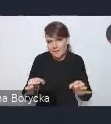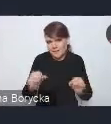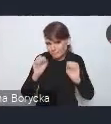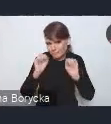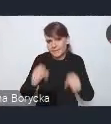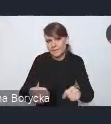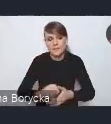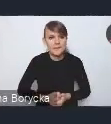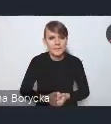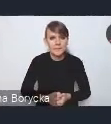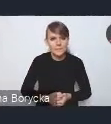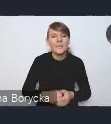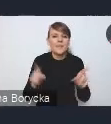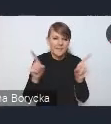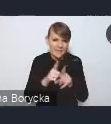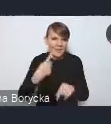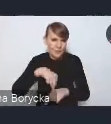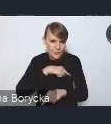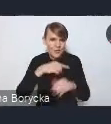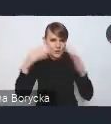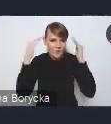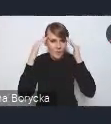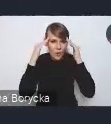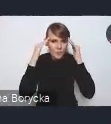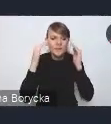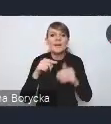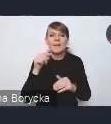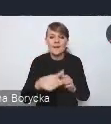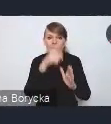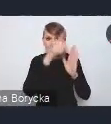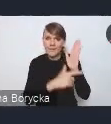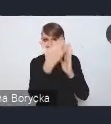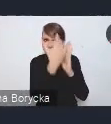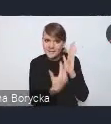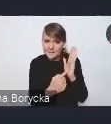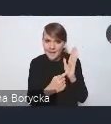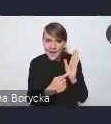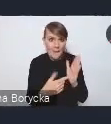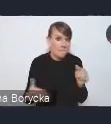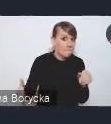mając też świadomość, że jest to katalog, który nie wyczerpuje oczywiście tych wszystkich wyzwań,